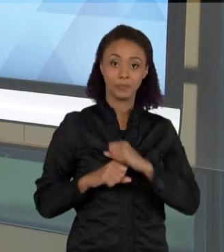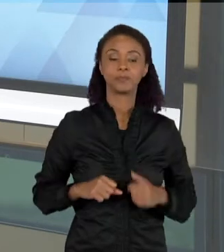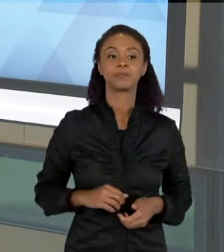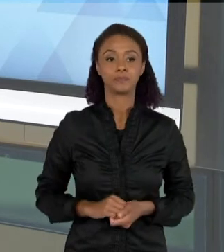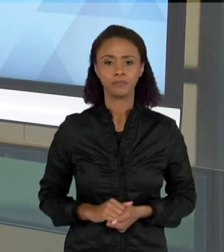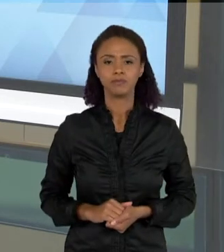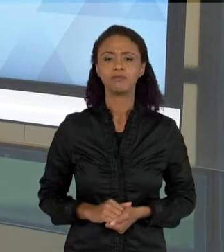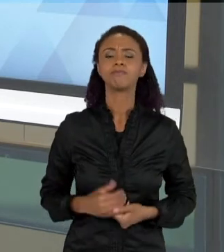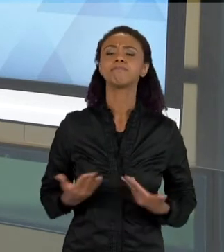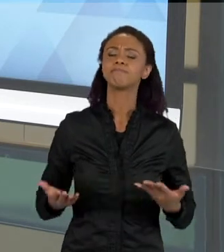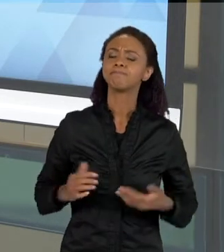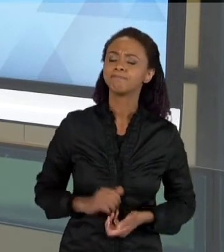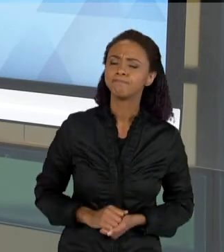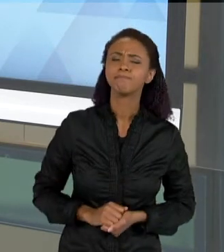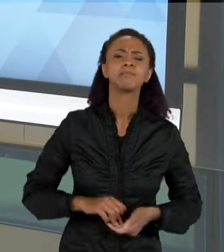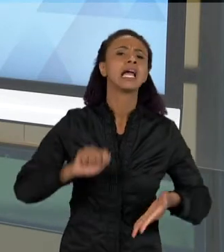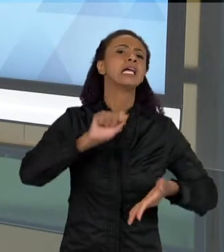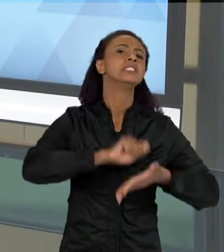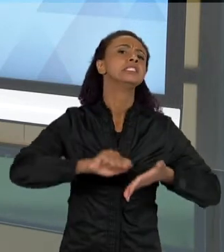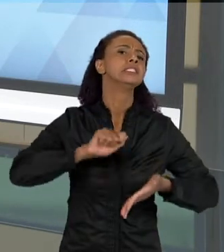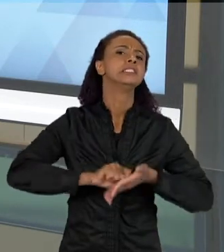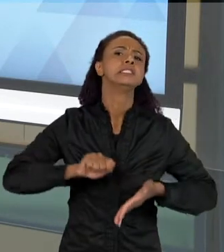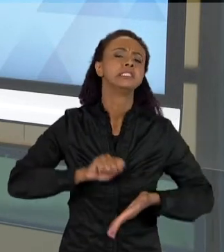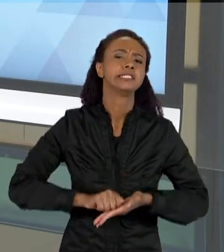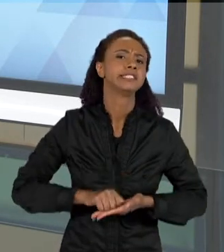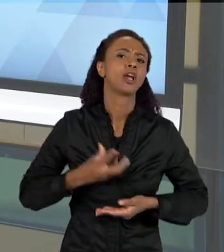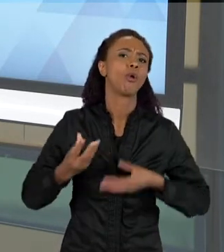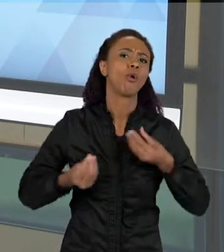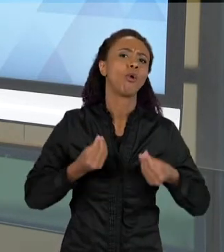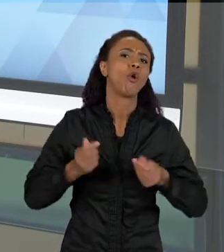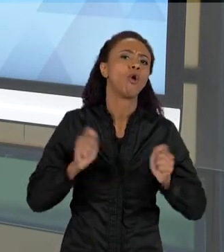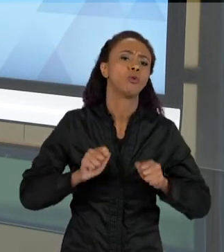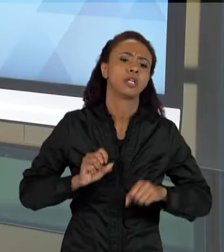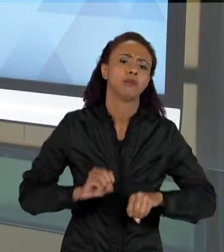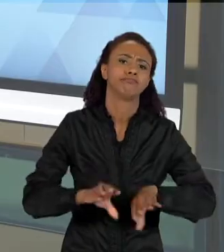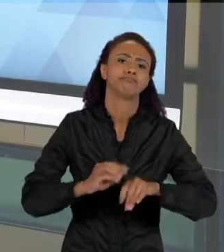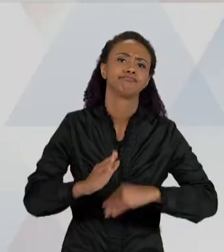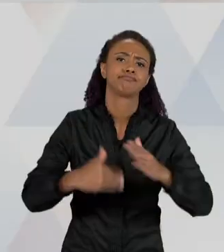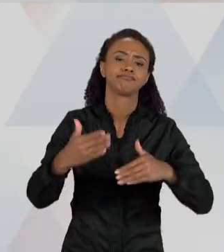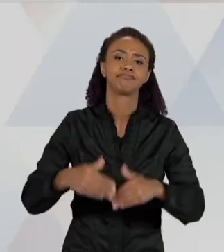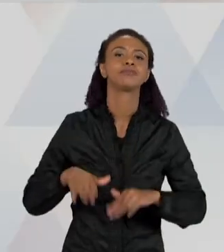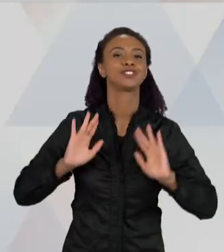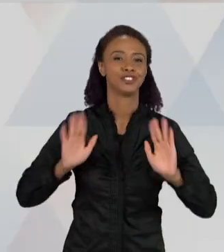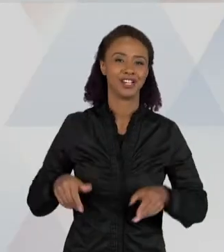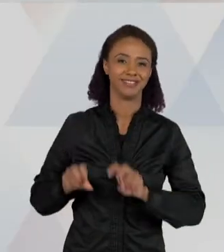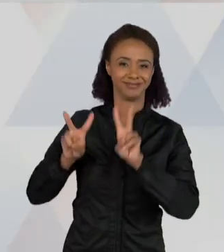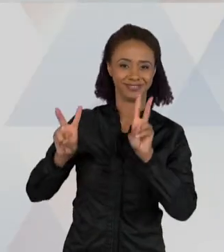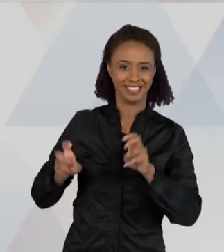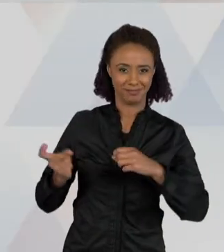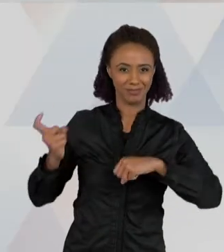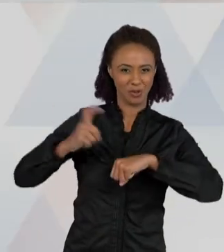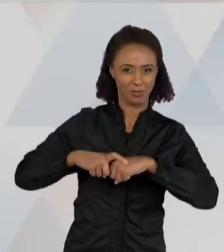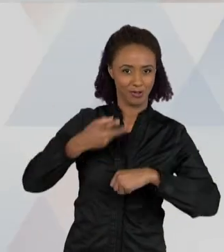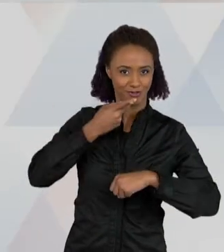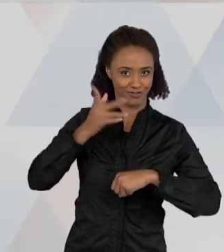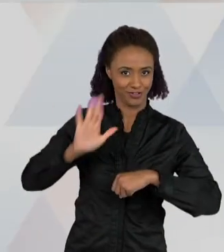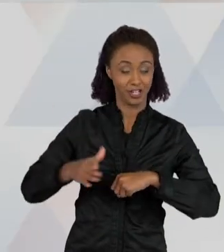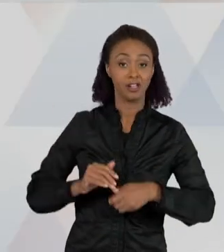ESCRITA NA SALA DE AULA? NESSE CASO AQUI, QUE EU JÁ FALEI PARA VOCÊS, QUE É DO ESCORPIÃO, AQUI É UMA ESCRITA, QUE É UMA